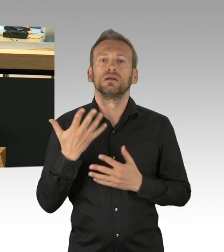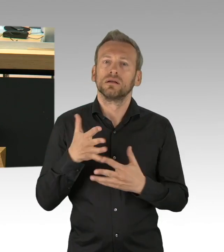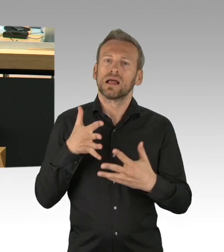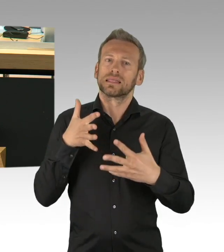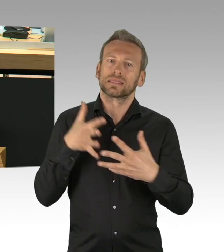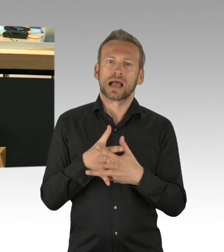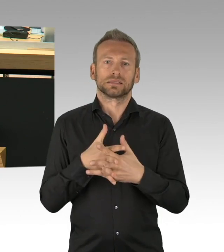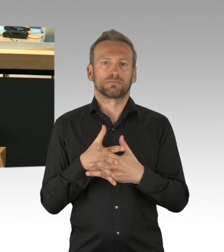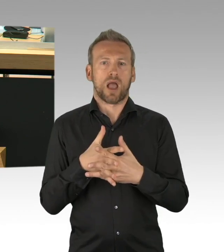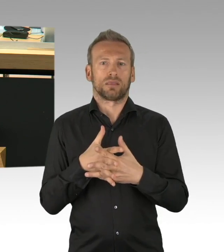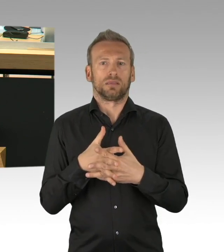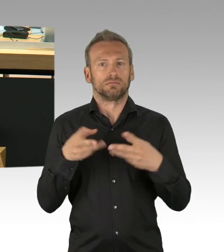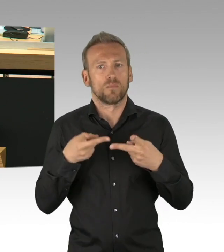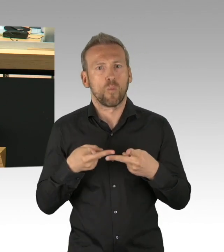dazu werden wir uns im Laufe dieser Plenarsitzung verhalten, vielen Dank.